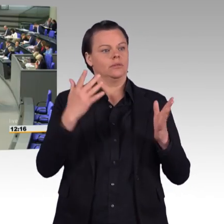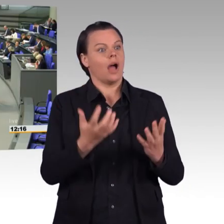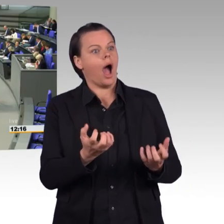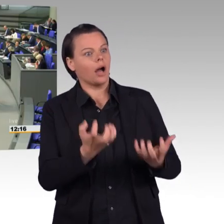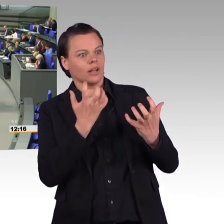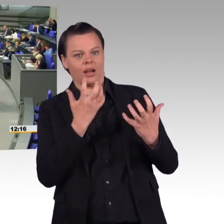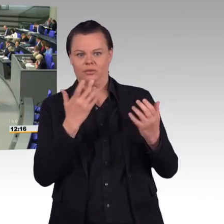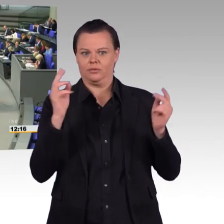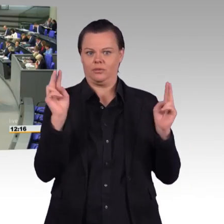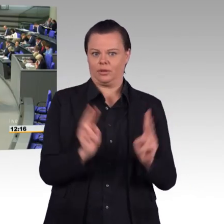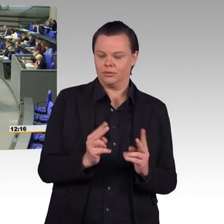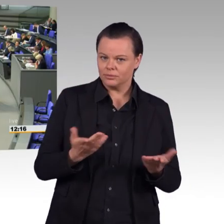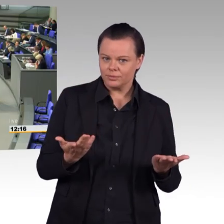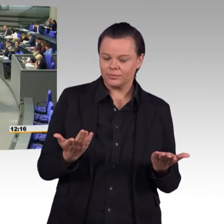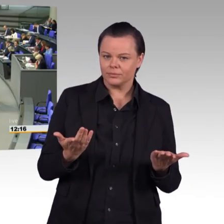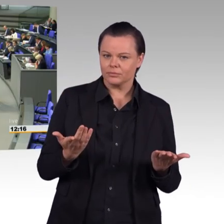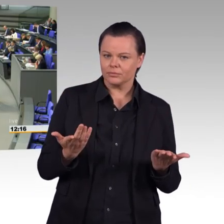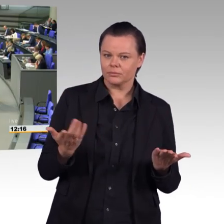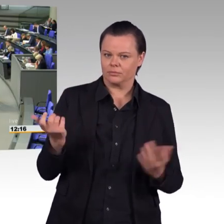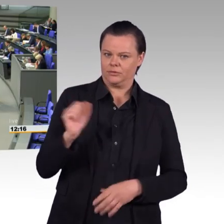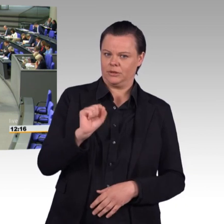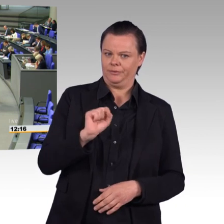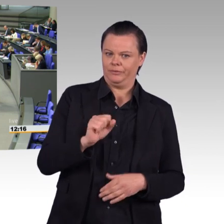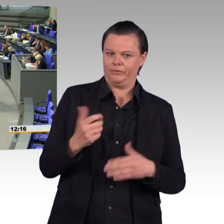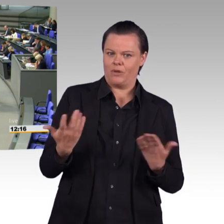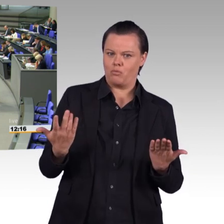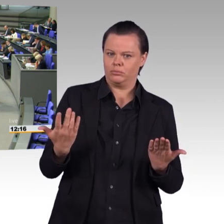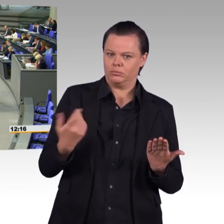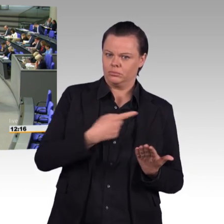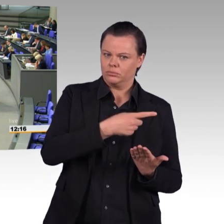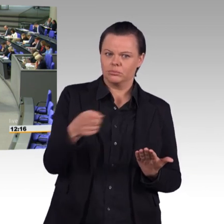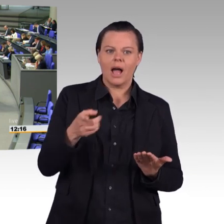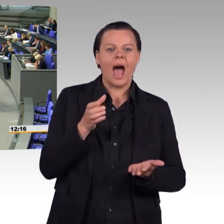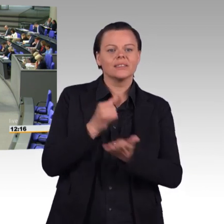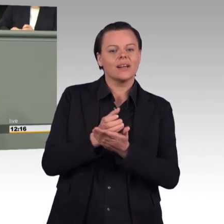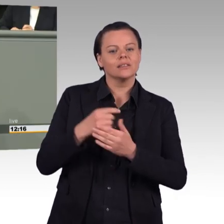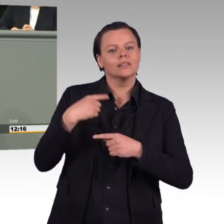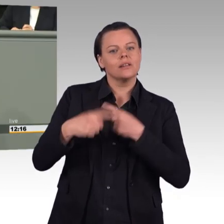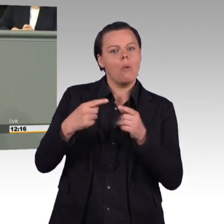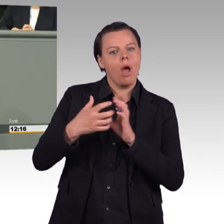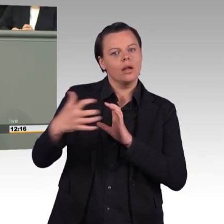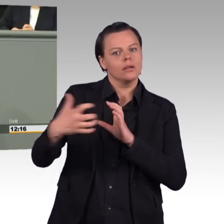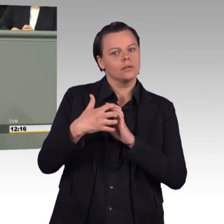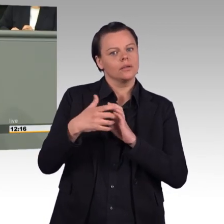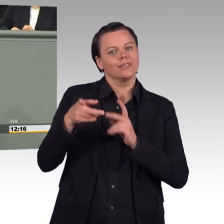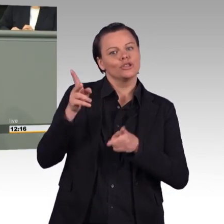Jede Verbesserung nützt aber wenig, wenn Ihre Hausleitung, Frau Ministerin für andauerndes Chaos und Affären sorgt. Ihre Leute haben Ihnen frisierte Zahlen